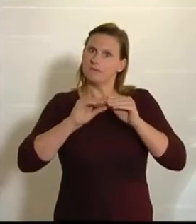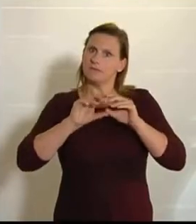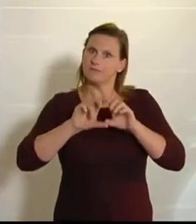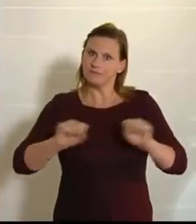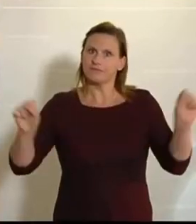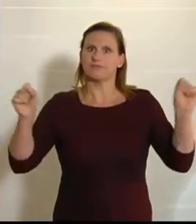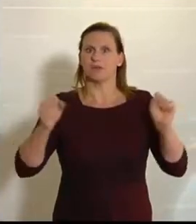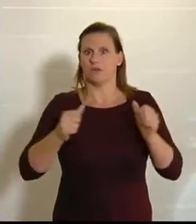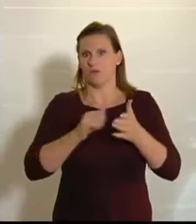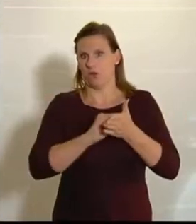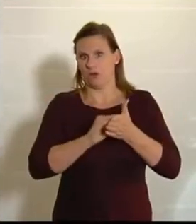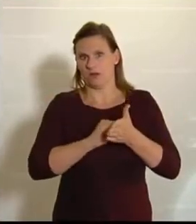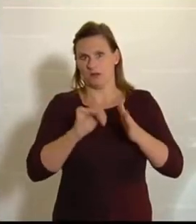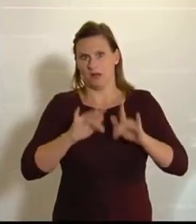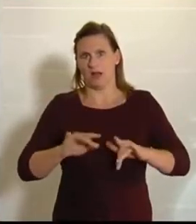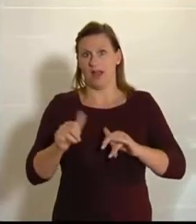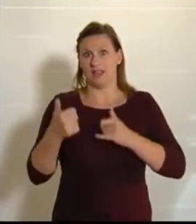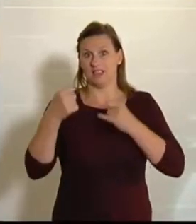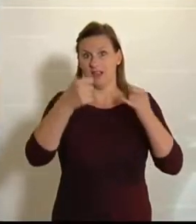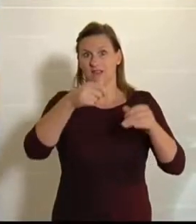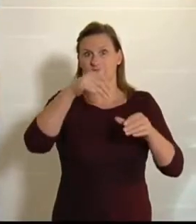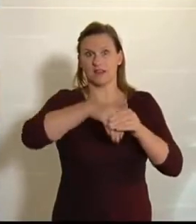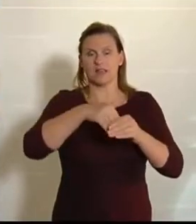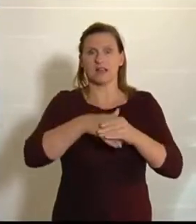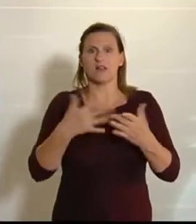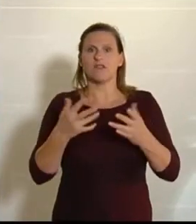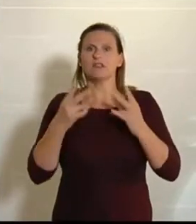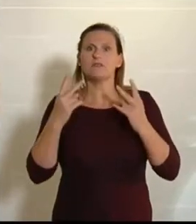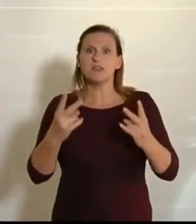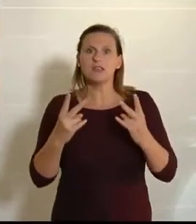Im ersten dieser beiden Anträge, und das ist ein sehr, sehr wichtiger Antrag, geht